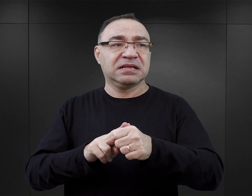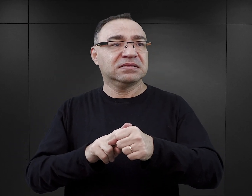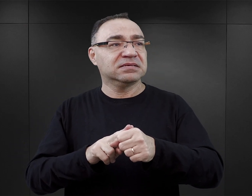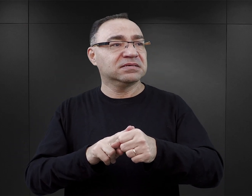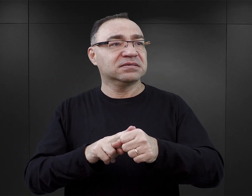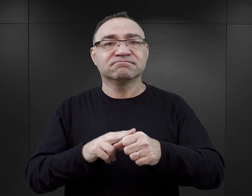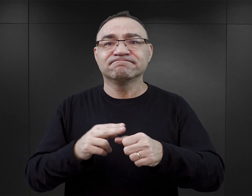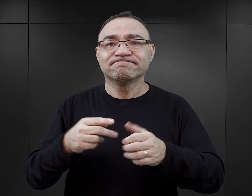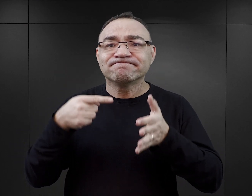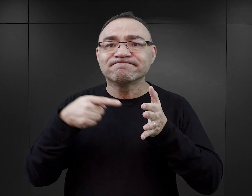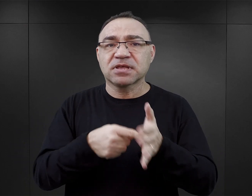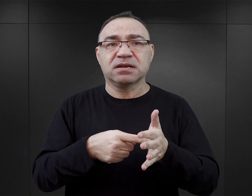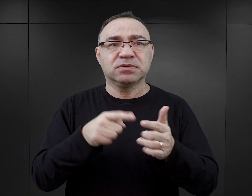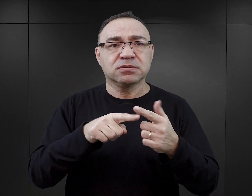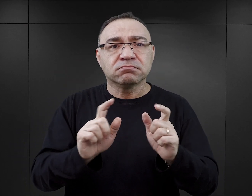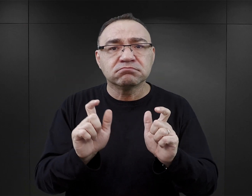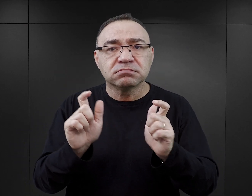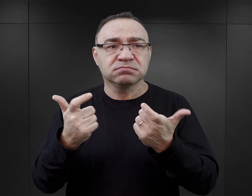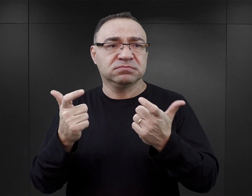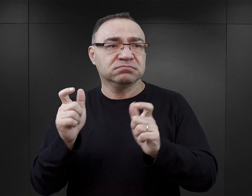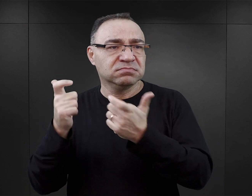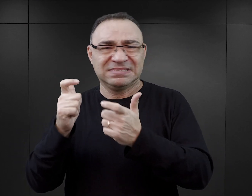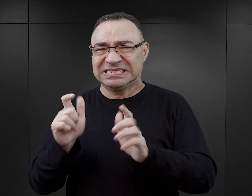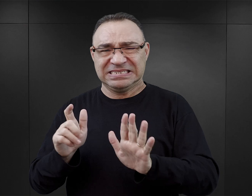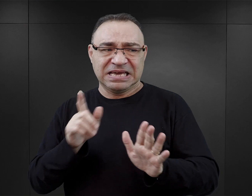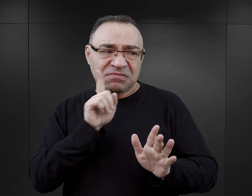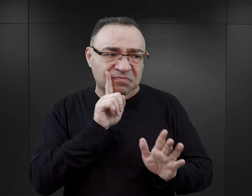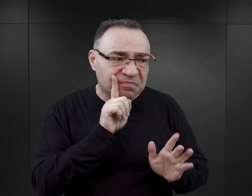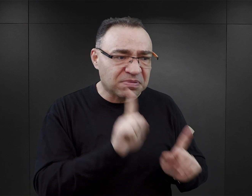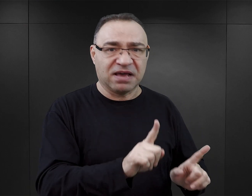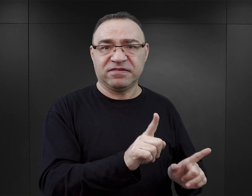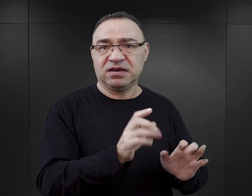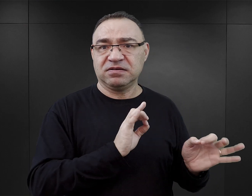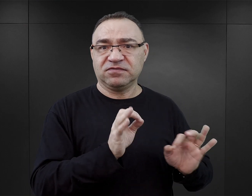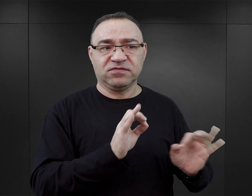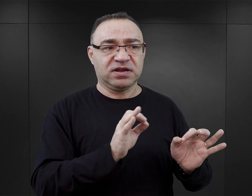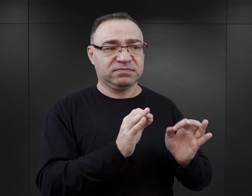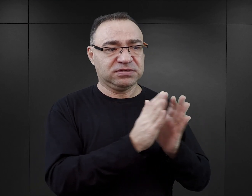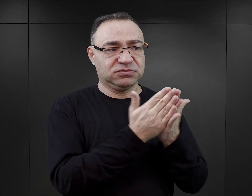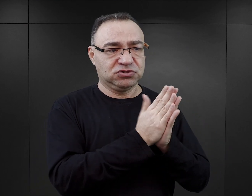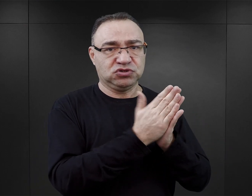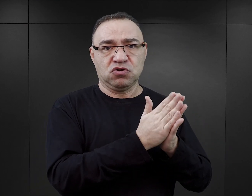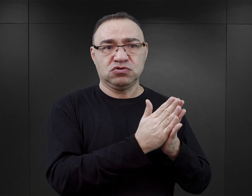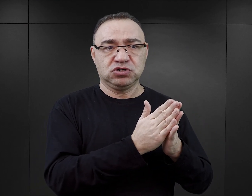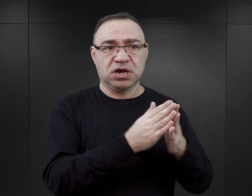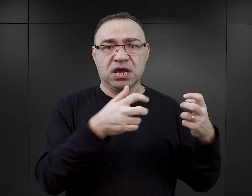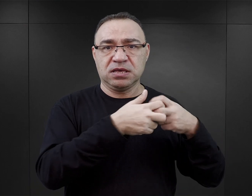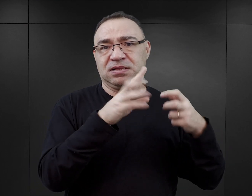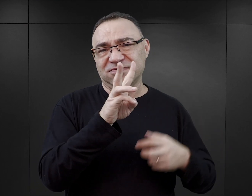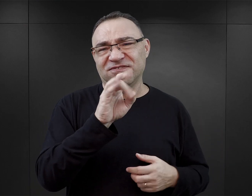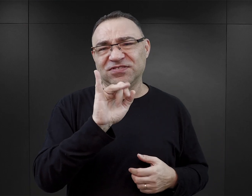które właściwie, no tę wiedzę można zdobyć, sięgając, chociażby do Wikipedii i weryfikując przy użyciu internetu.